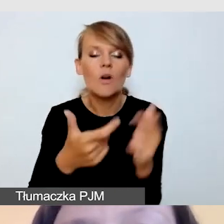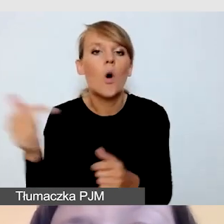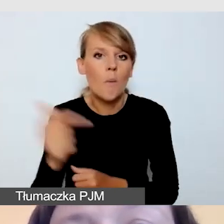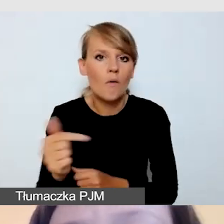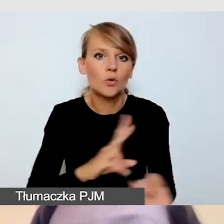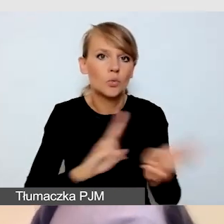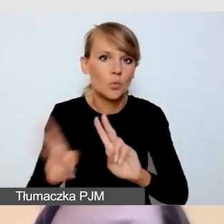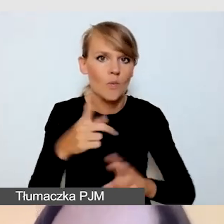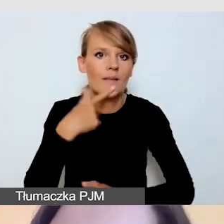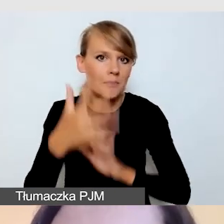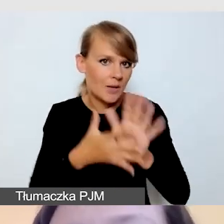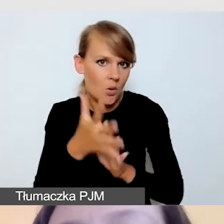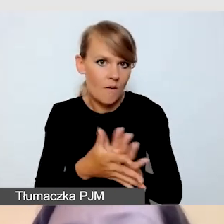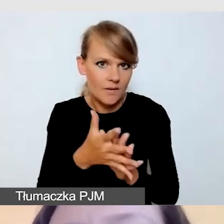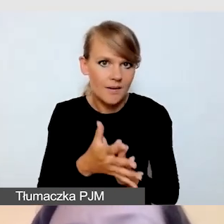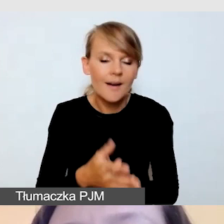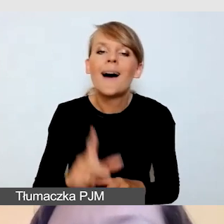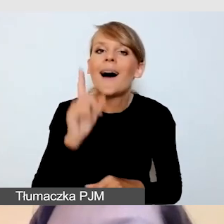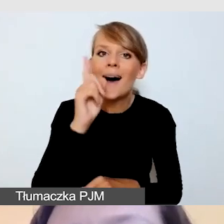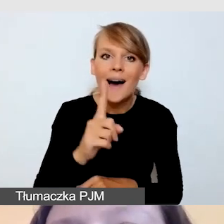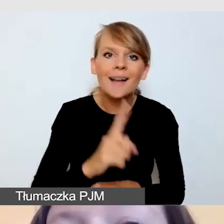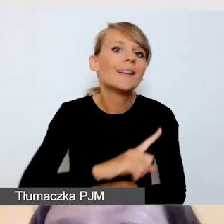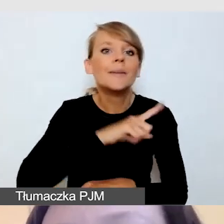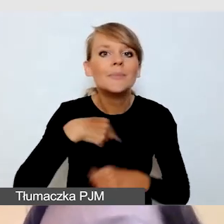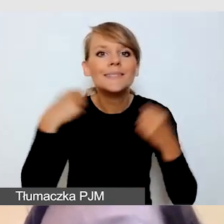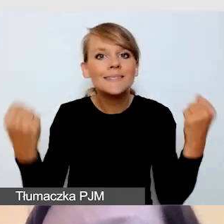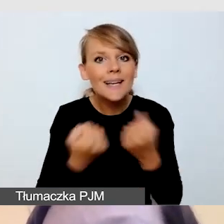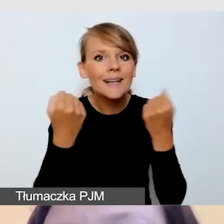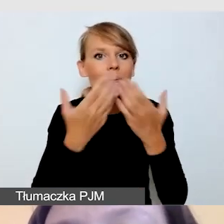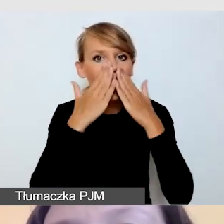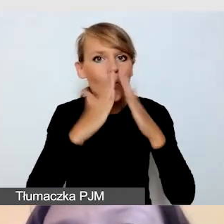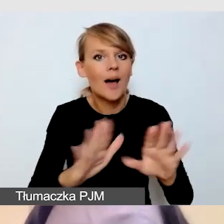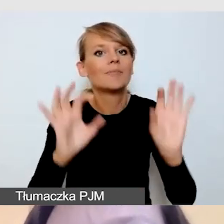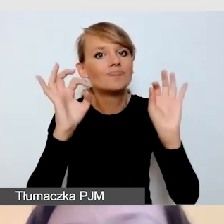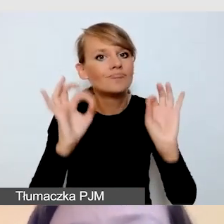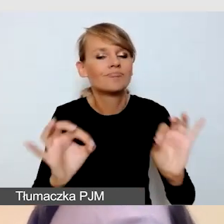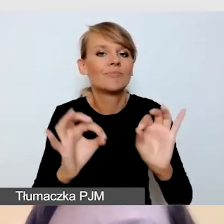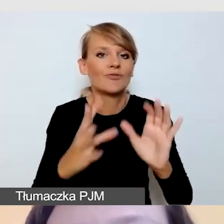Niemniej jednak staramy się pokazać wzorcową transmisję z wydarzenia,